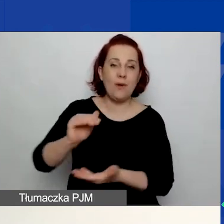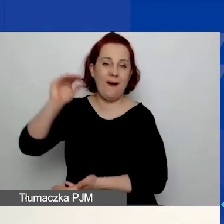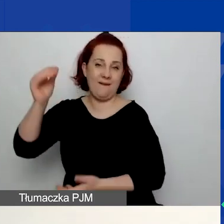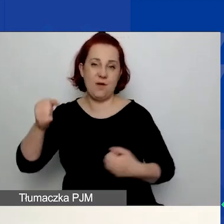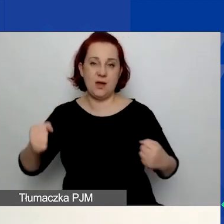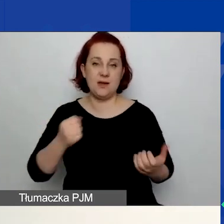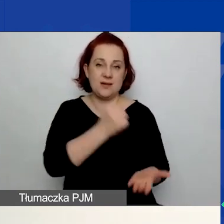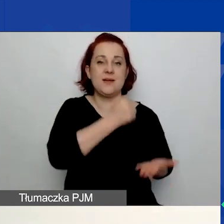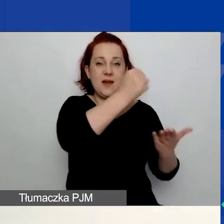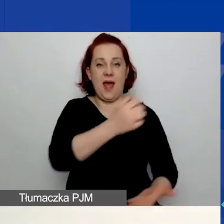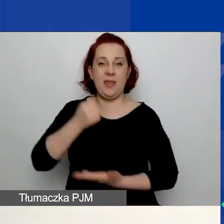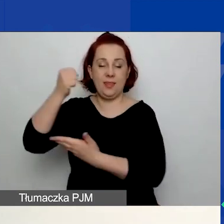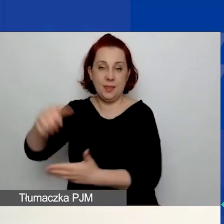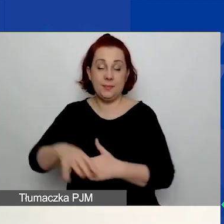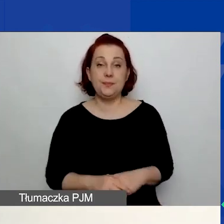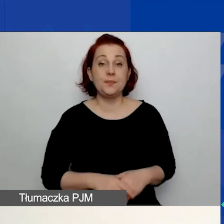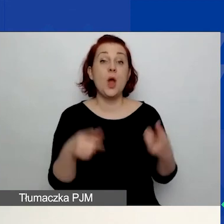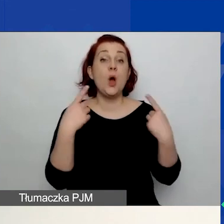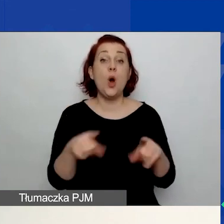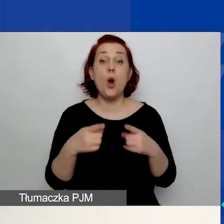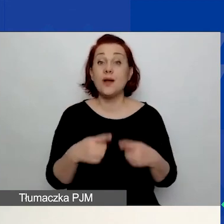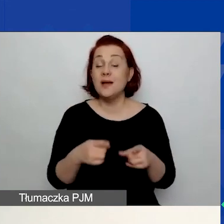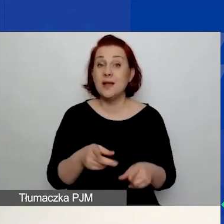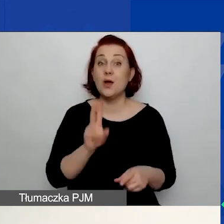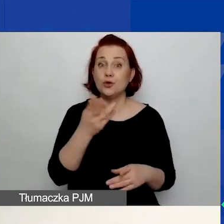Te organizacje, które już brały udział w innych konkursach,